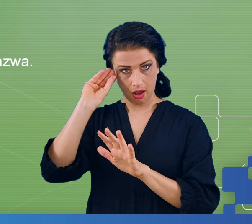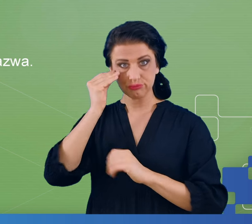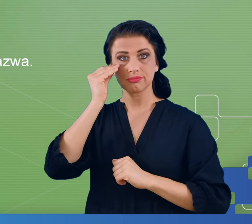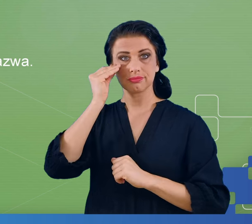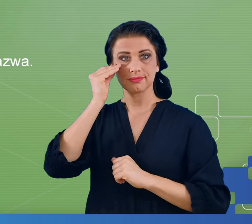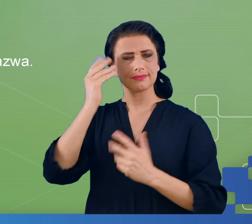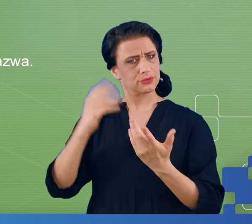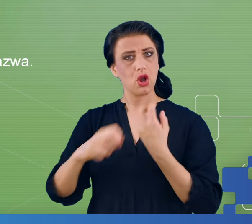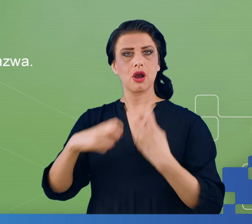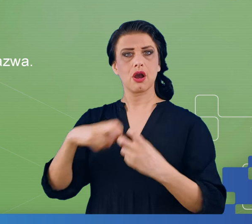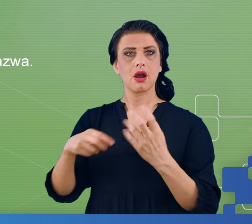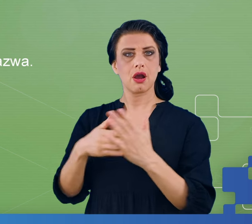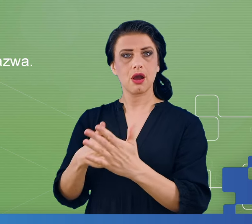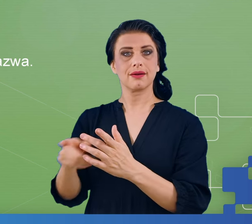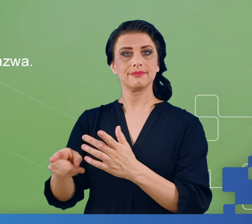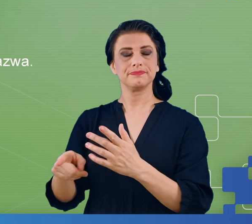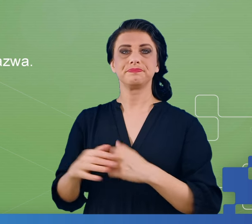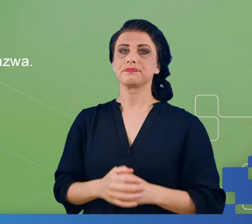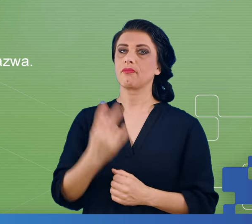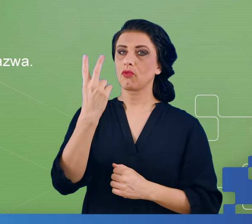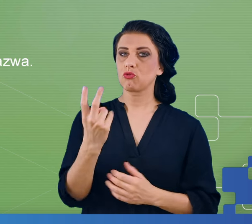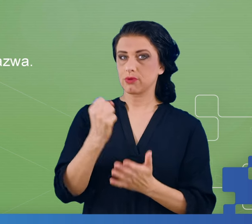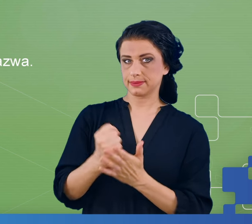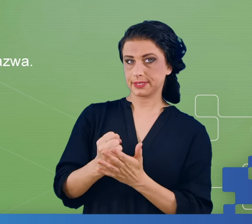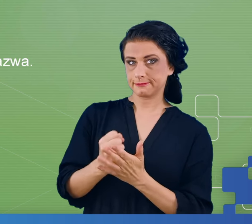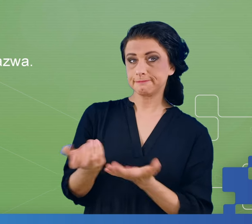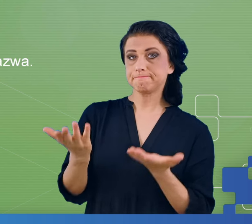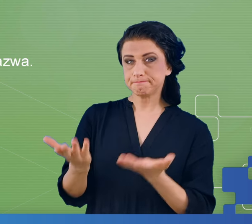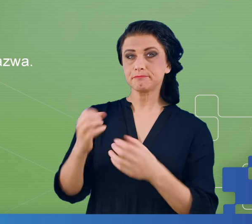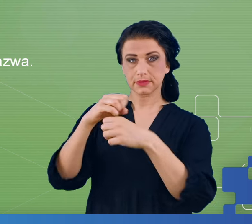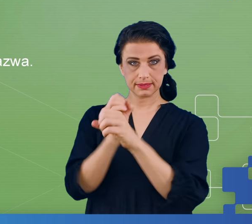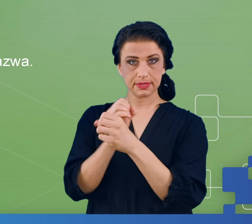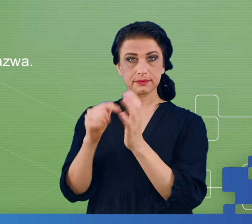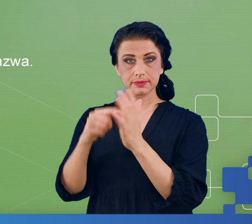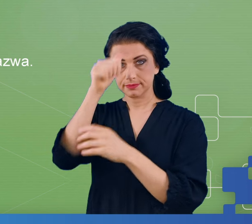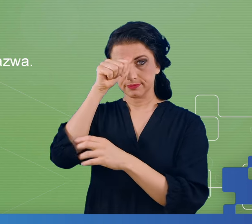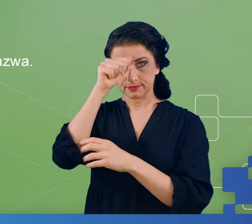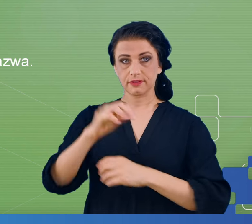zamanifestować się objawy związane z mgłą mózgową był eksperyment, który nazywał się face recognition.